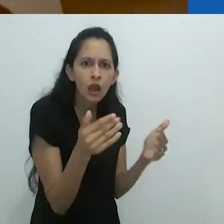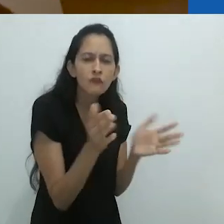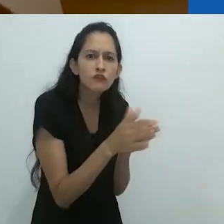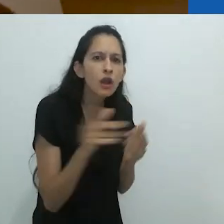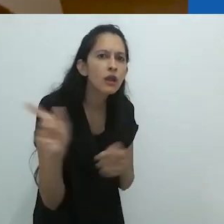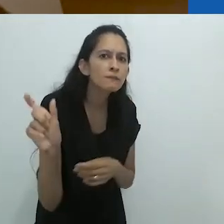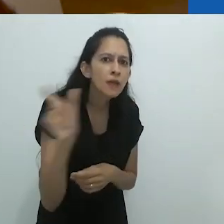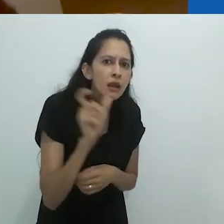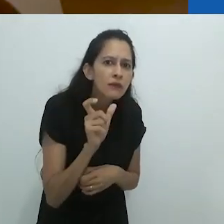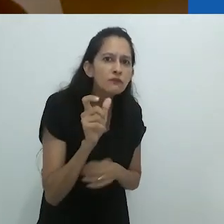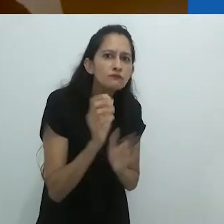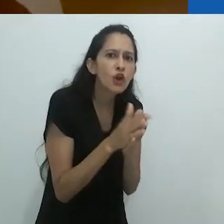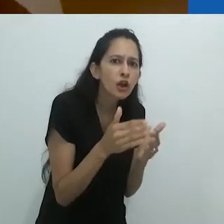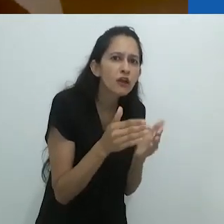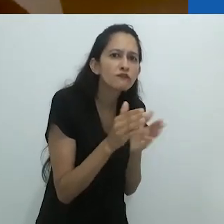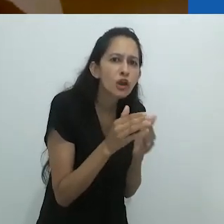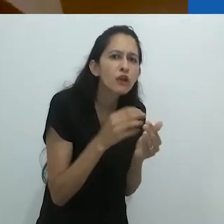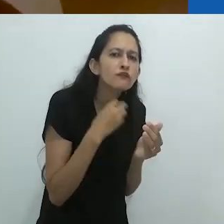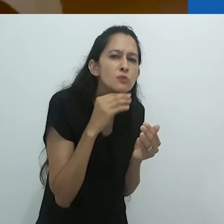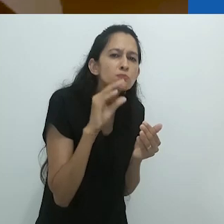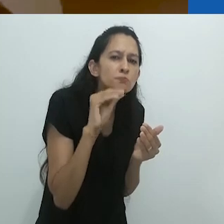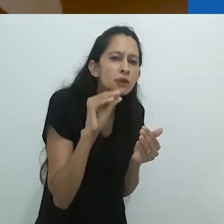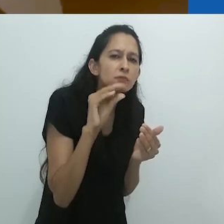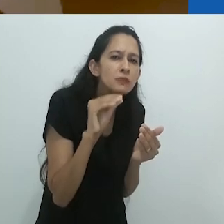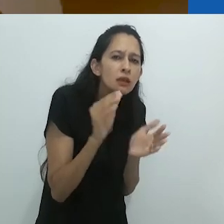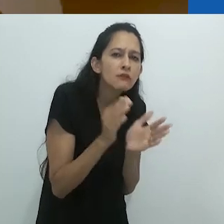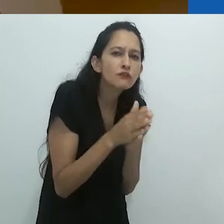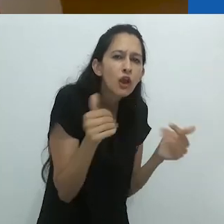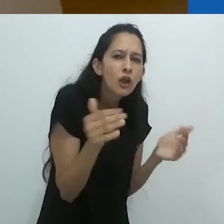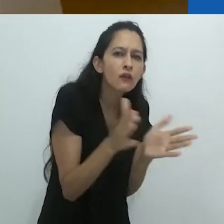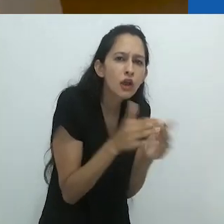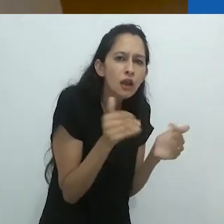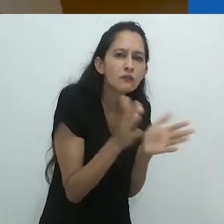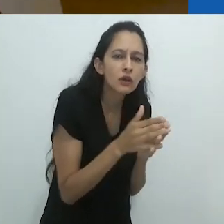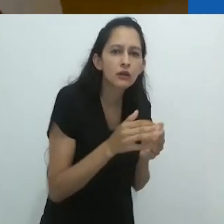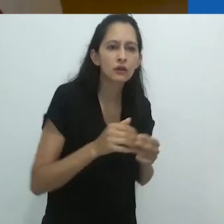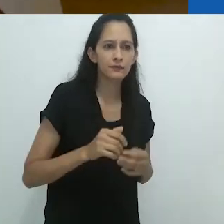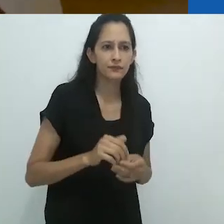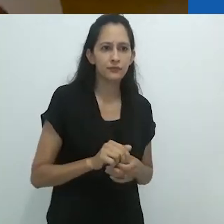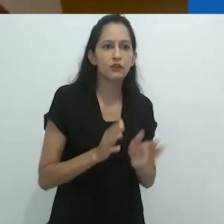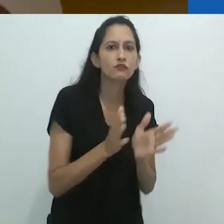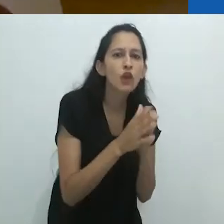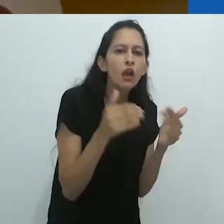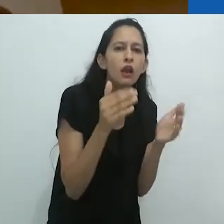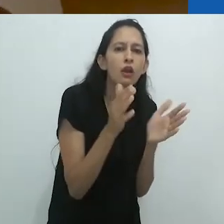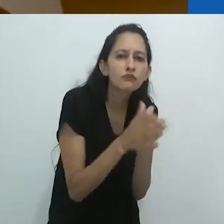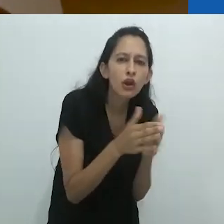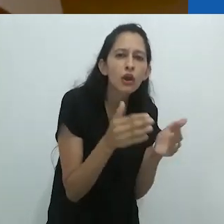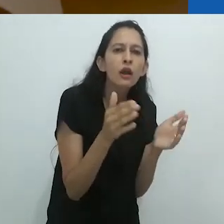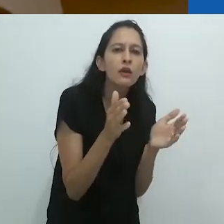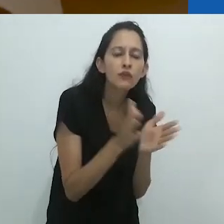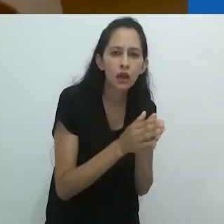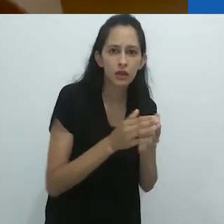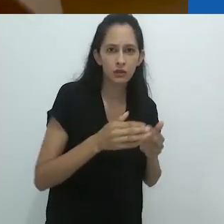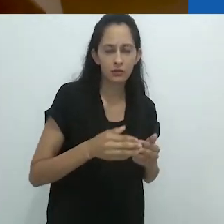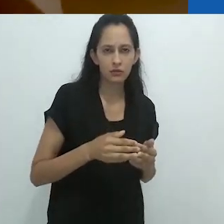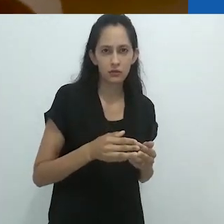Foca, ele exclamou baixinho. Foca,